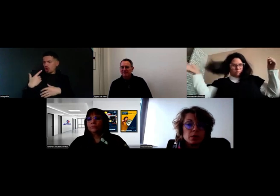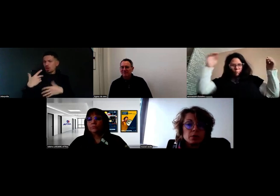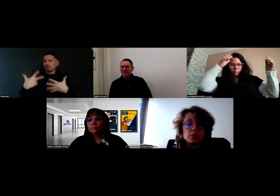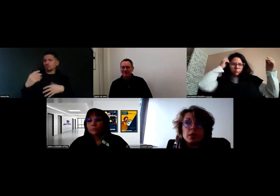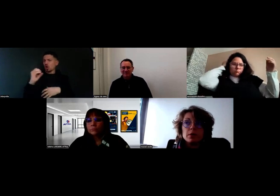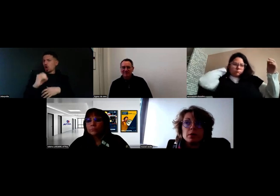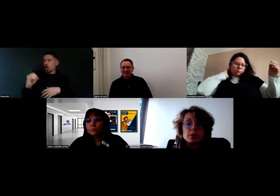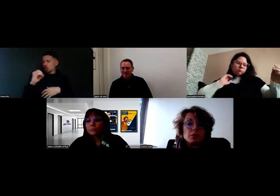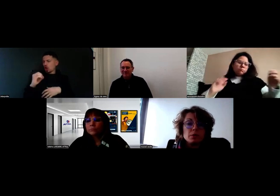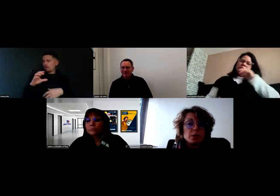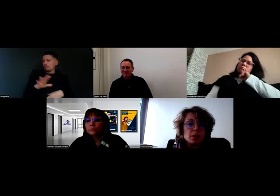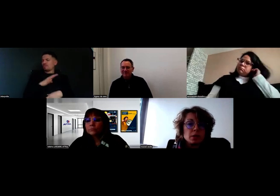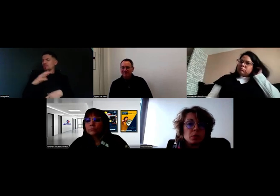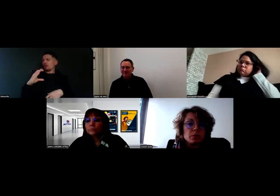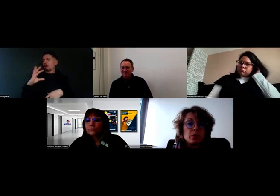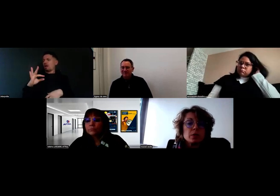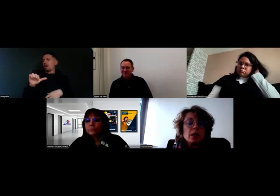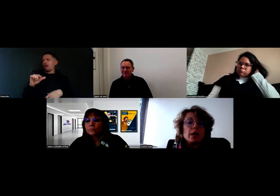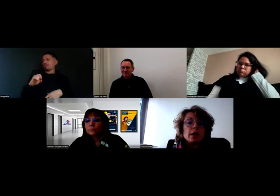c'est mon collègue Manu qui est adjoint au poste,